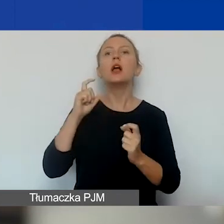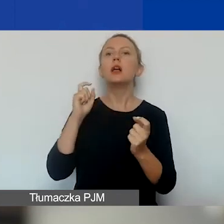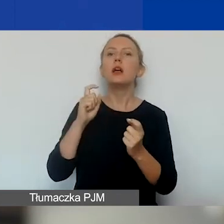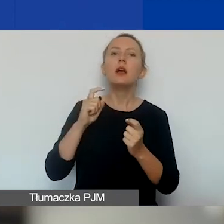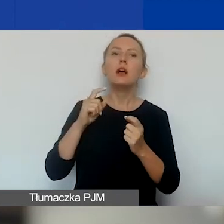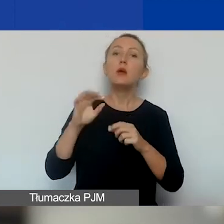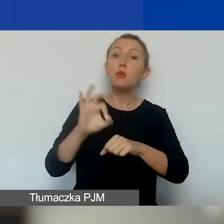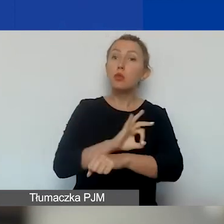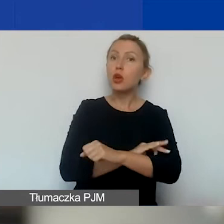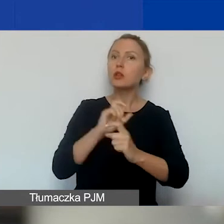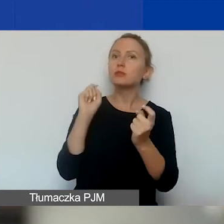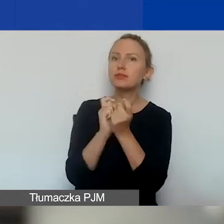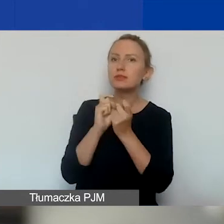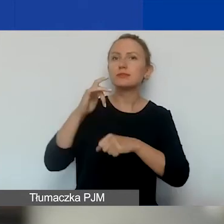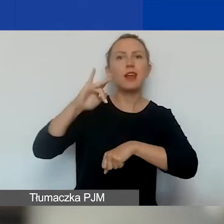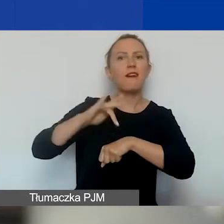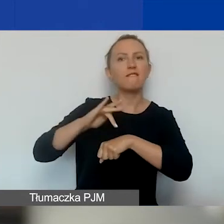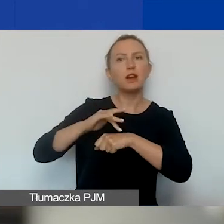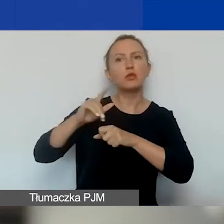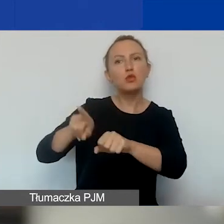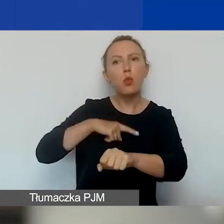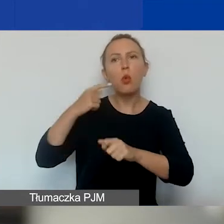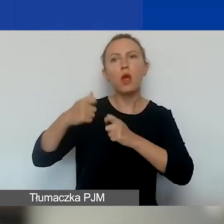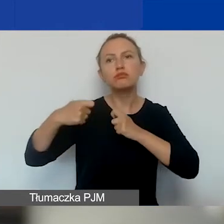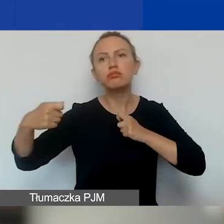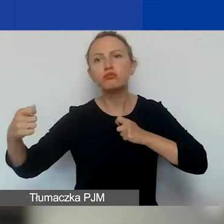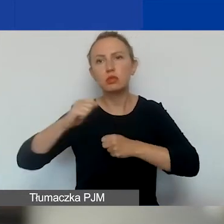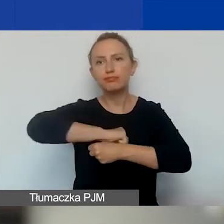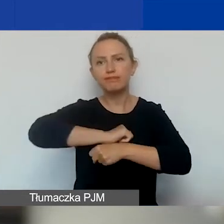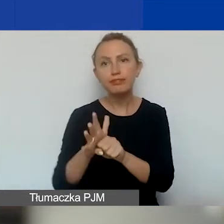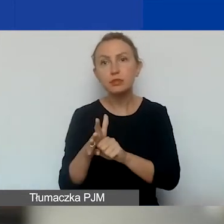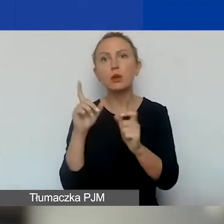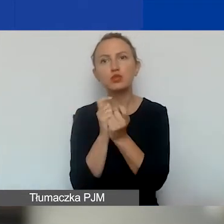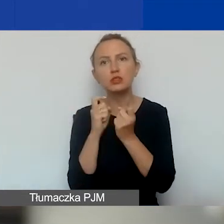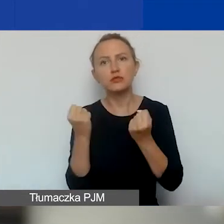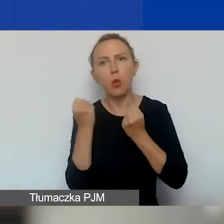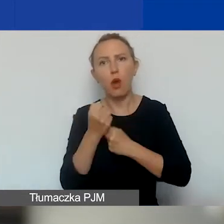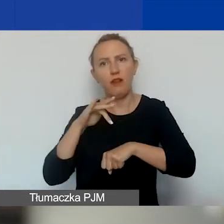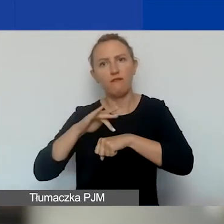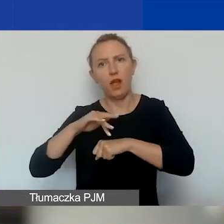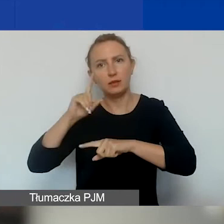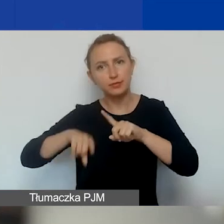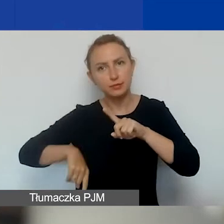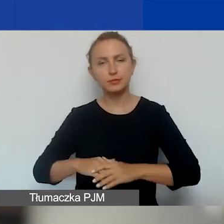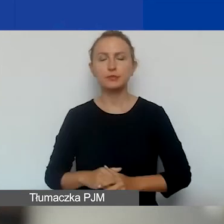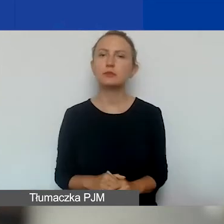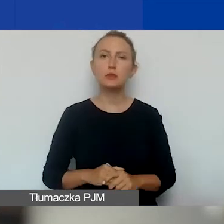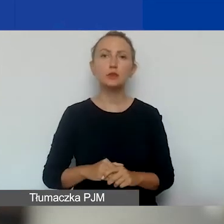długotrwałym skutkom pandemii COVID-19. Ten priorytet zostanie z nami już do końca tego programu.